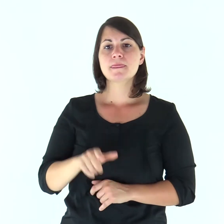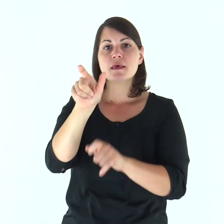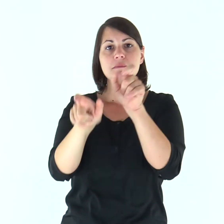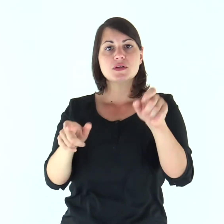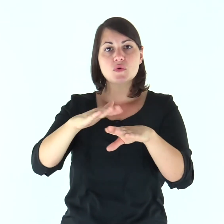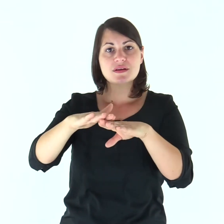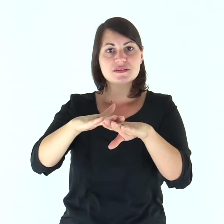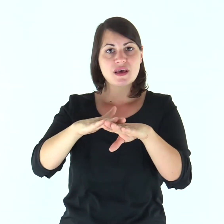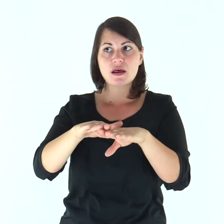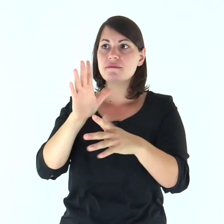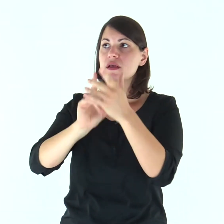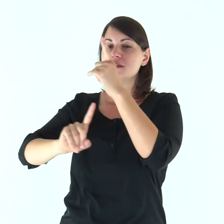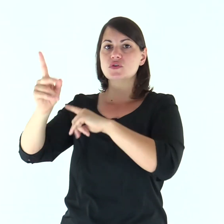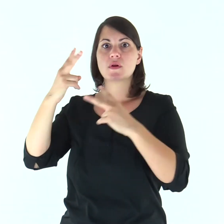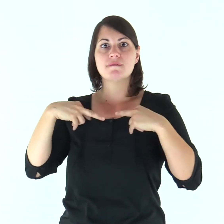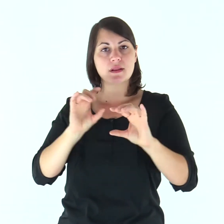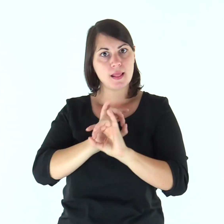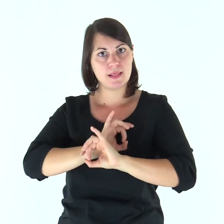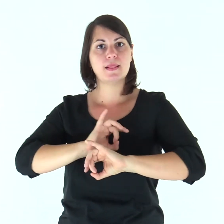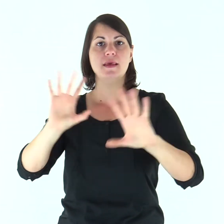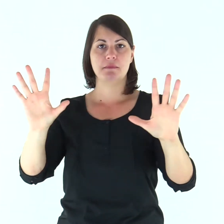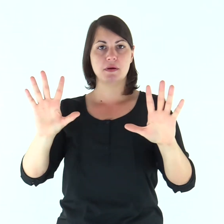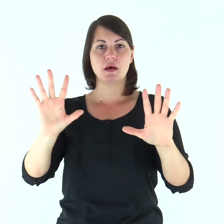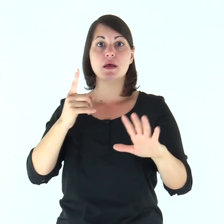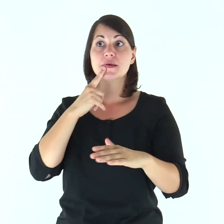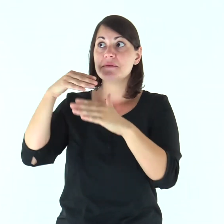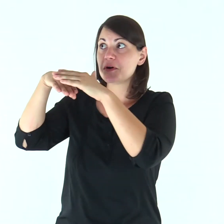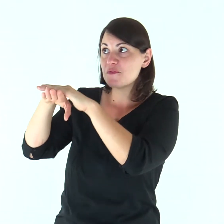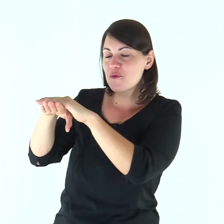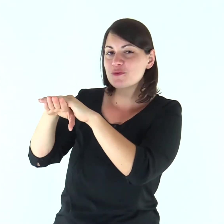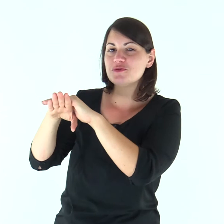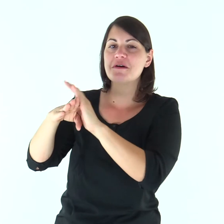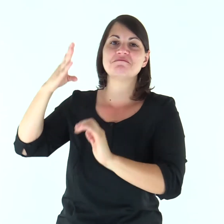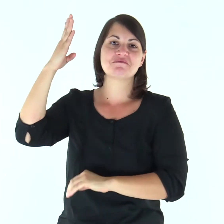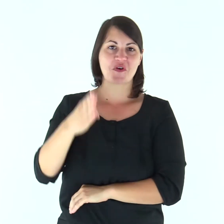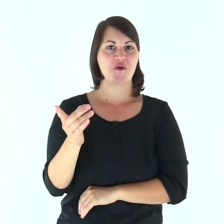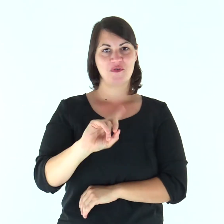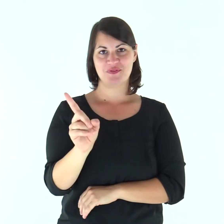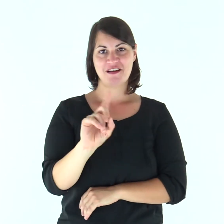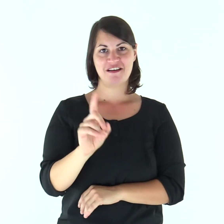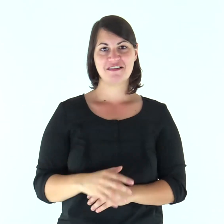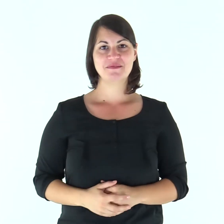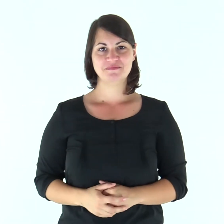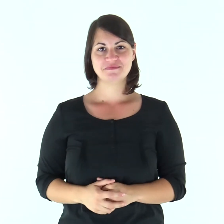Il Signore riscatta la vita dei suoi servi; non sarà condannato chi in lui si rifugia.